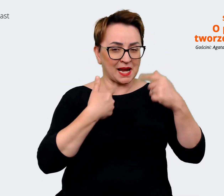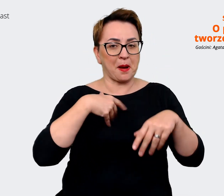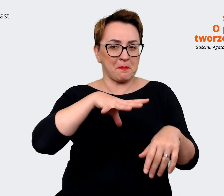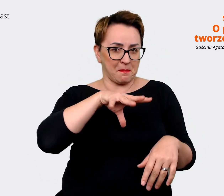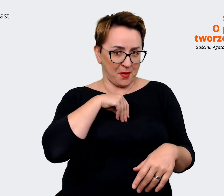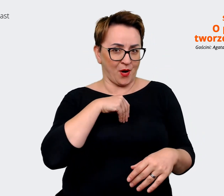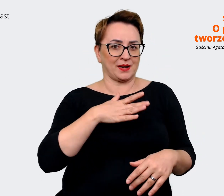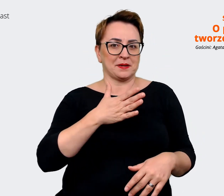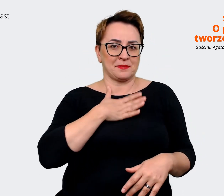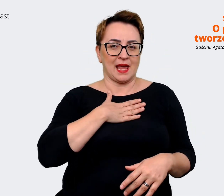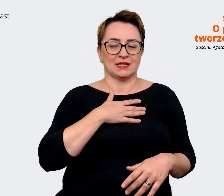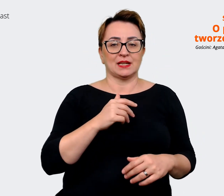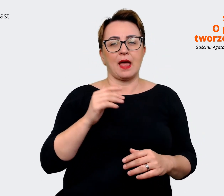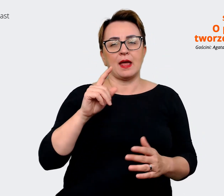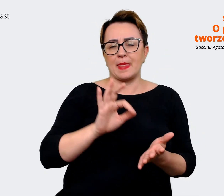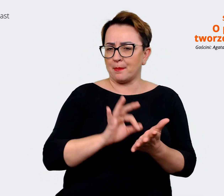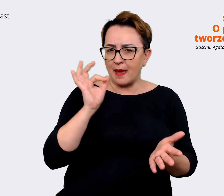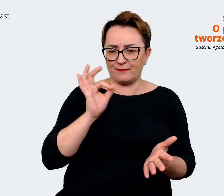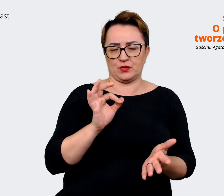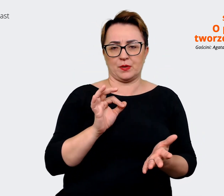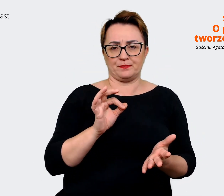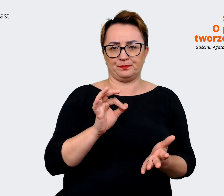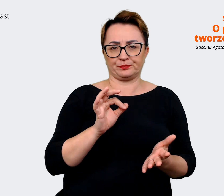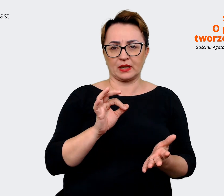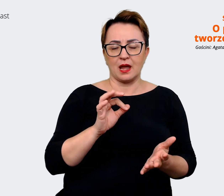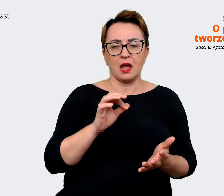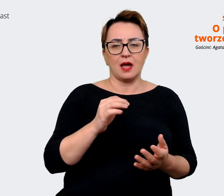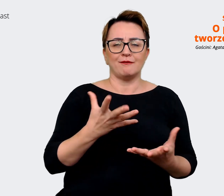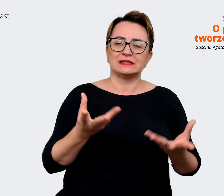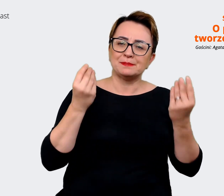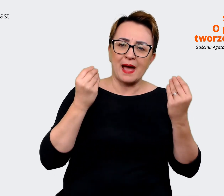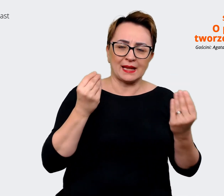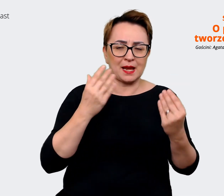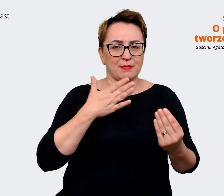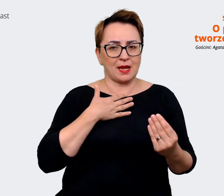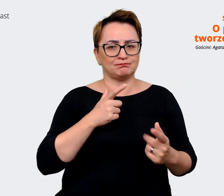sobie, że... Znaczy tak, na pewno cudownie jest mieć taki komfort współpracy z agencją.